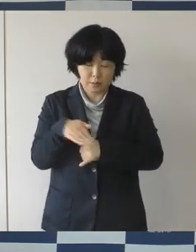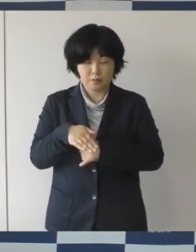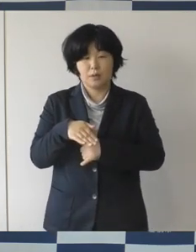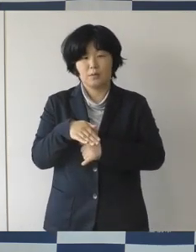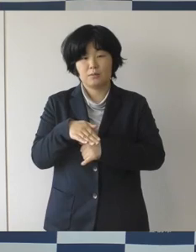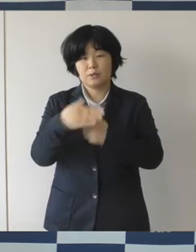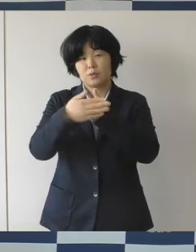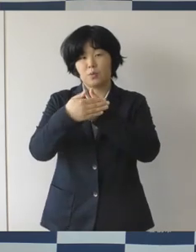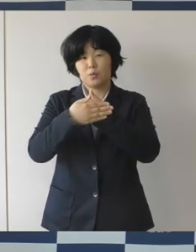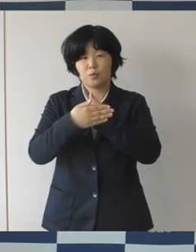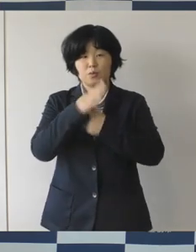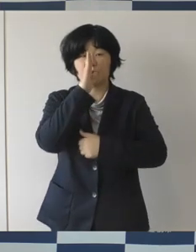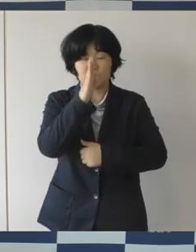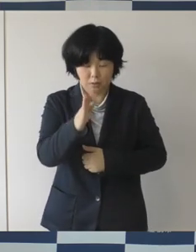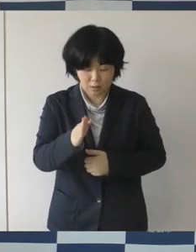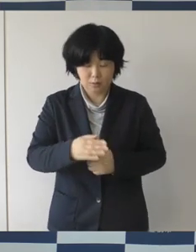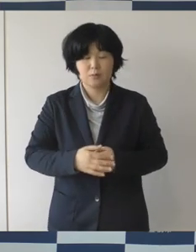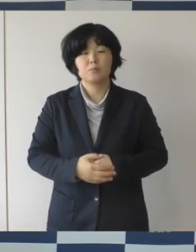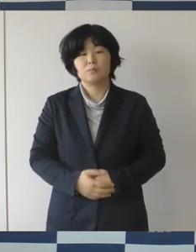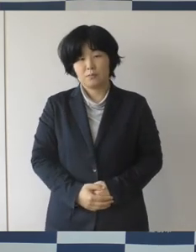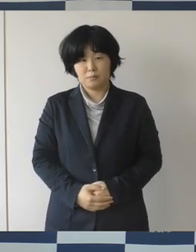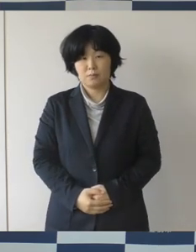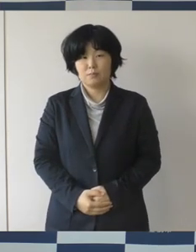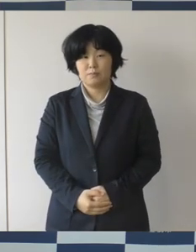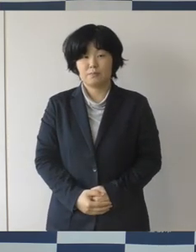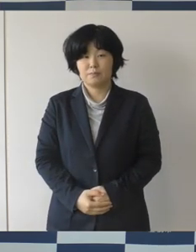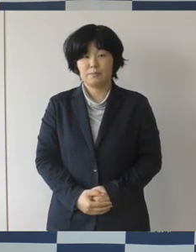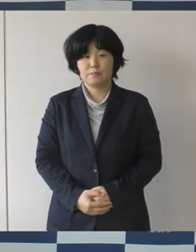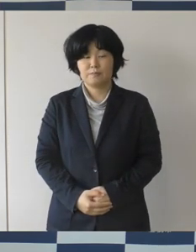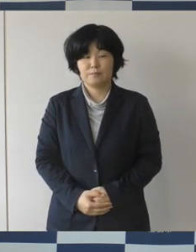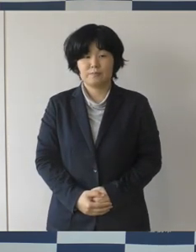ご協力をお 願いしたいというふうに思います。以上です。